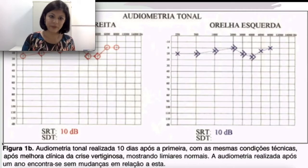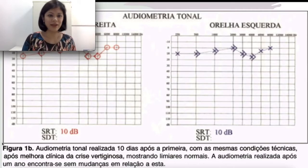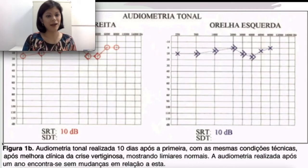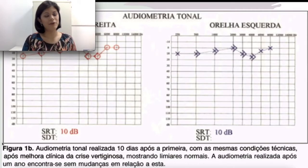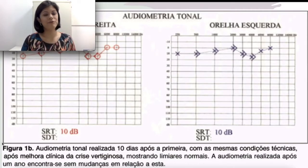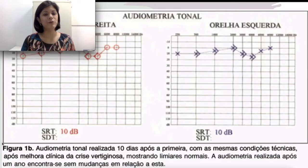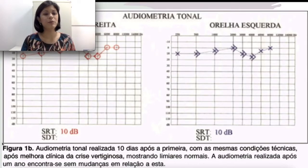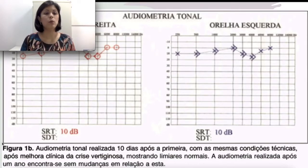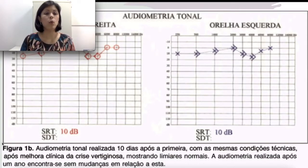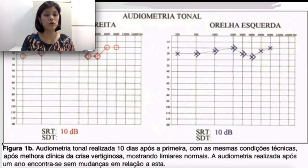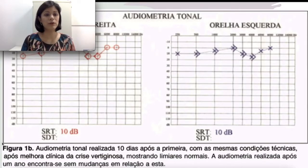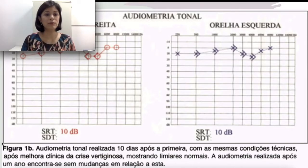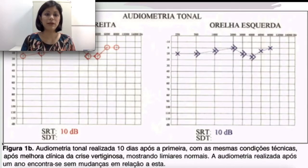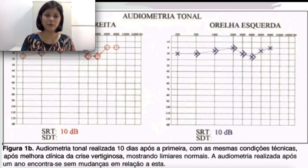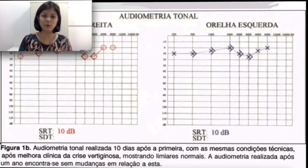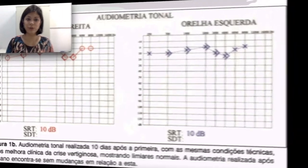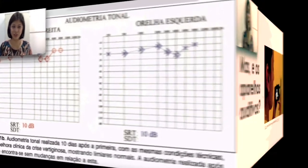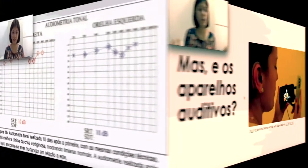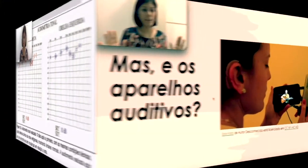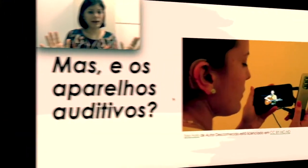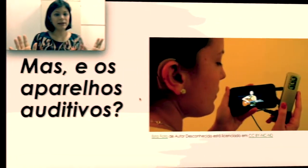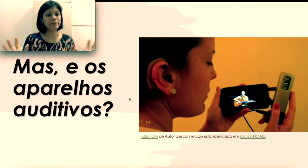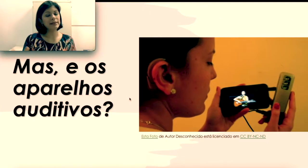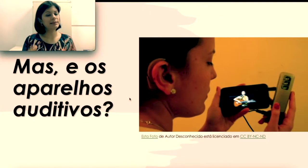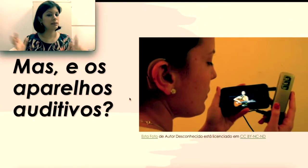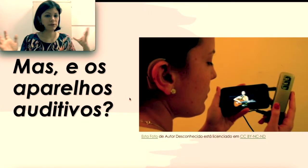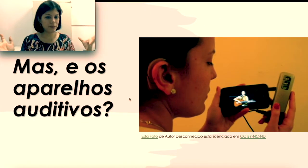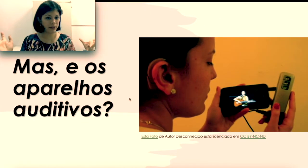feito pelo otorrinolaringologista. “ Espera aí, mas e os aparelhos auditivos?